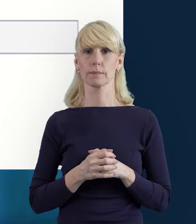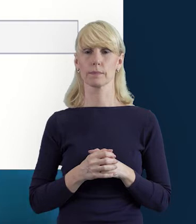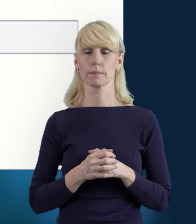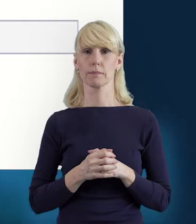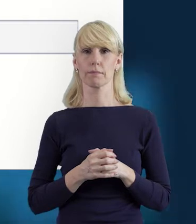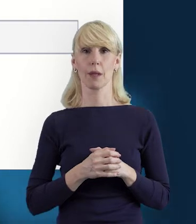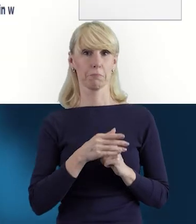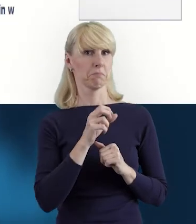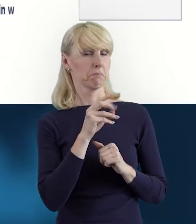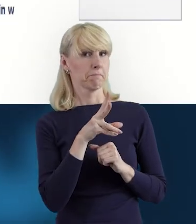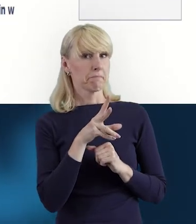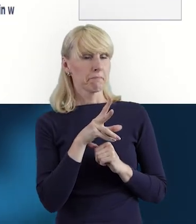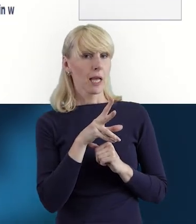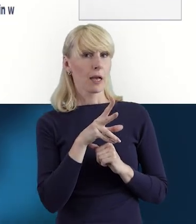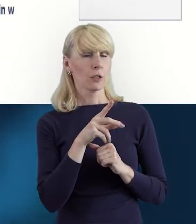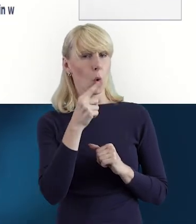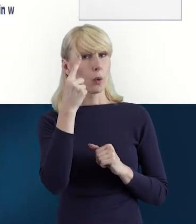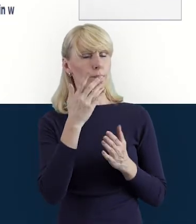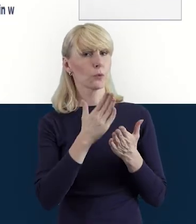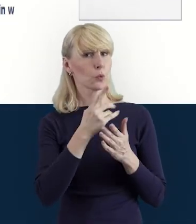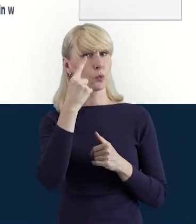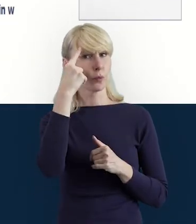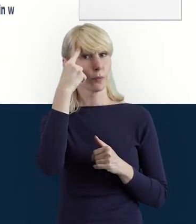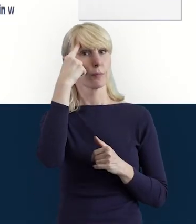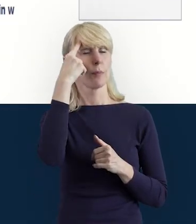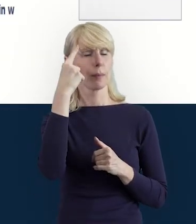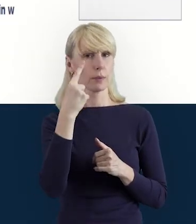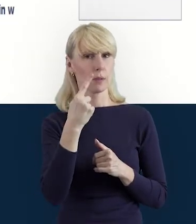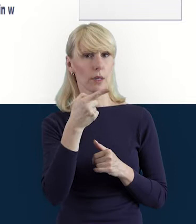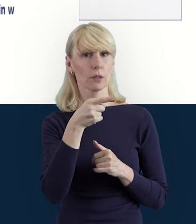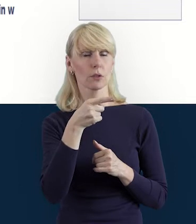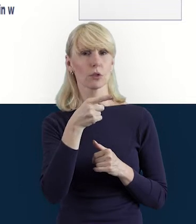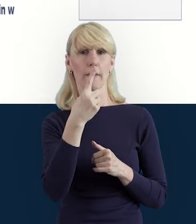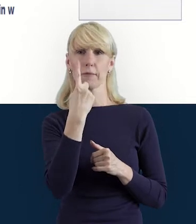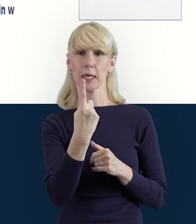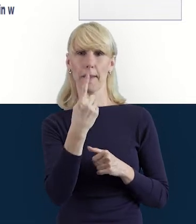Magdo, wspominałaś jeszcze o tym, że w jednym projekcie